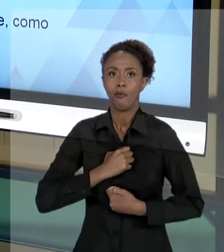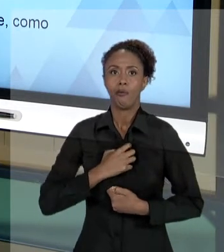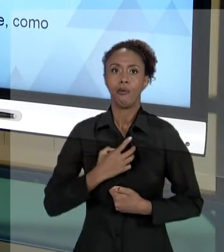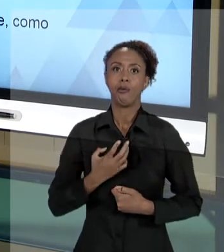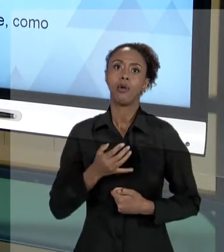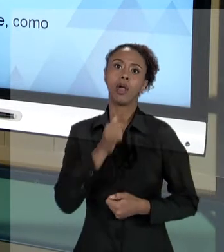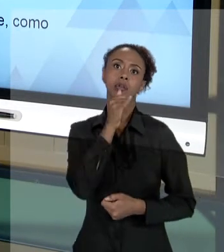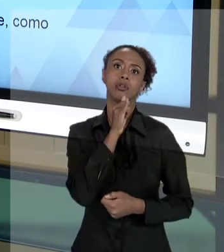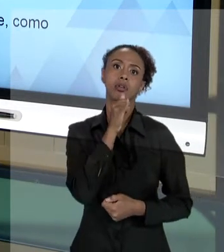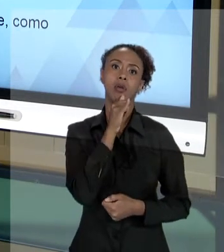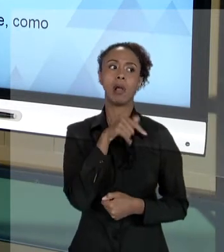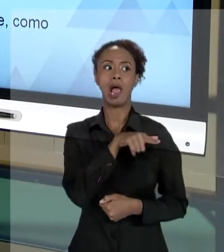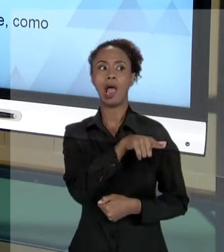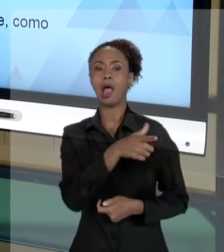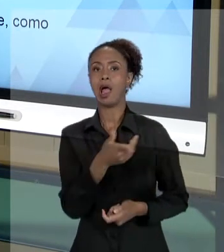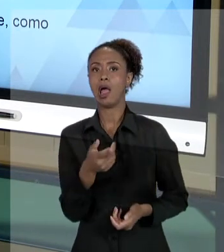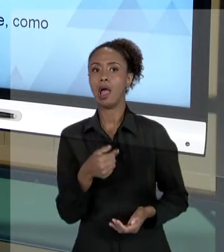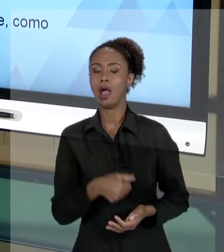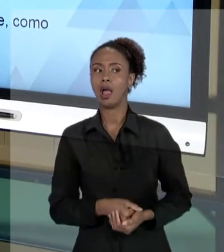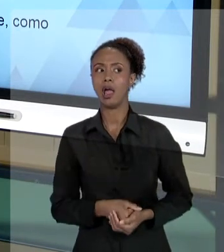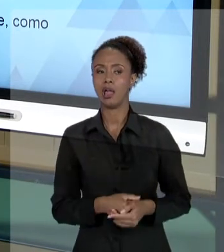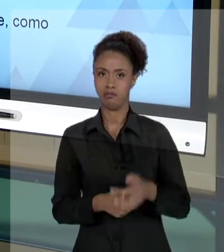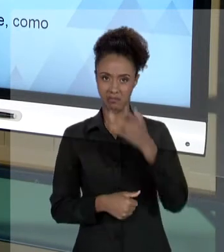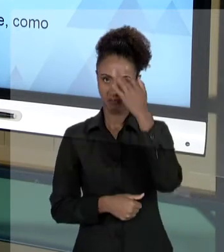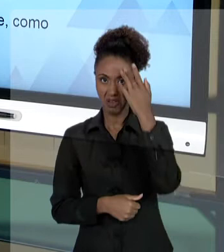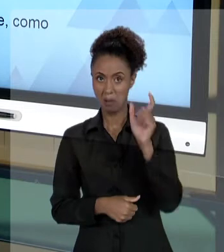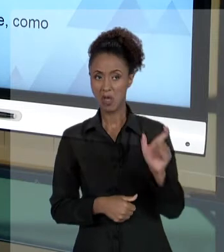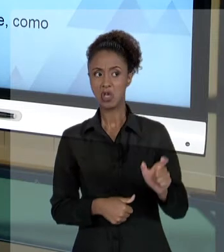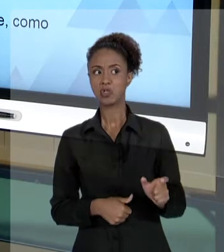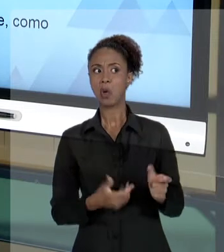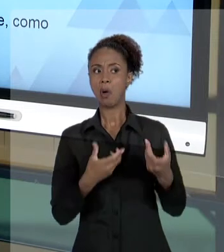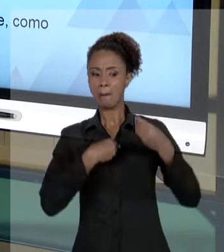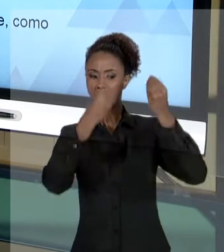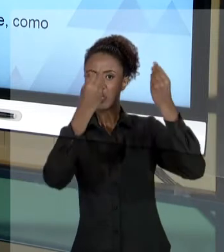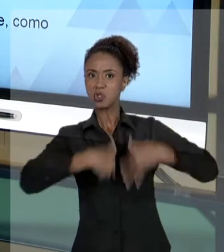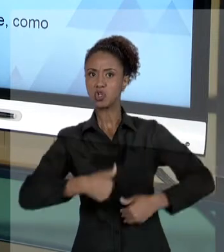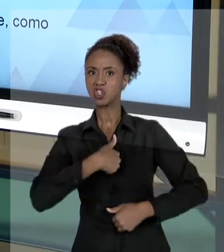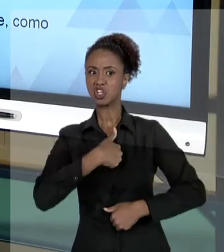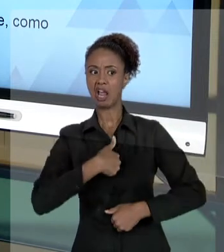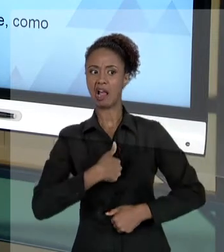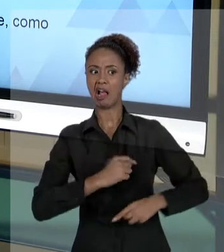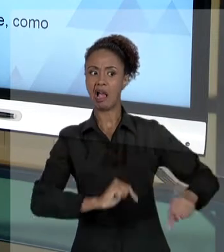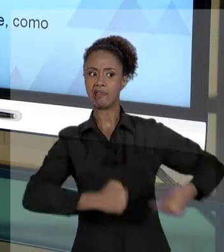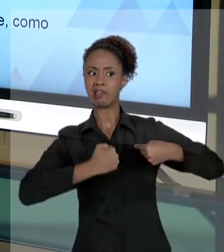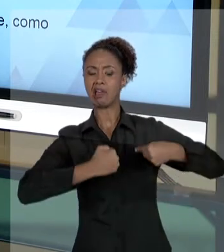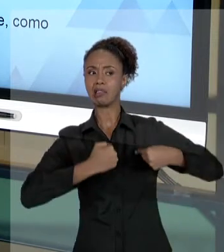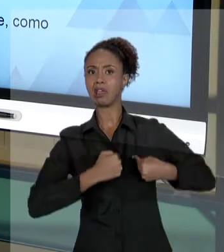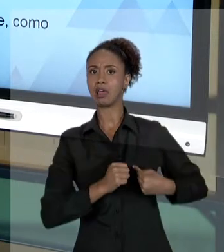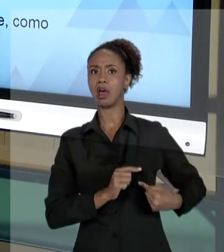ESSA PESSOA ESTÁ QUERENDO ME PREJUDICAR, ESTÁ QUERENDO ME PERSEGUIR DE ALGUMA FORMA.". NÃO SE